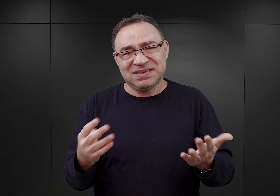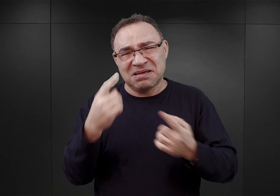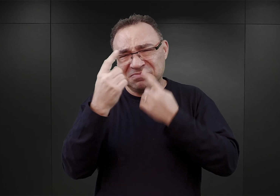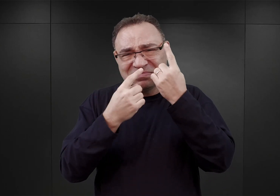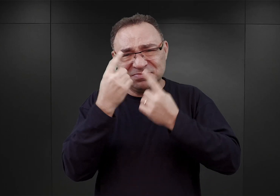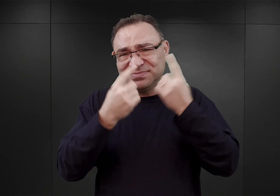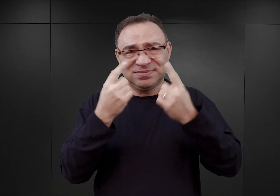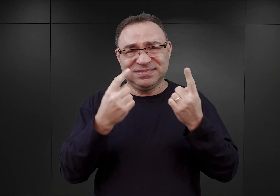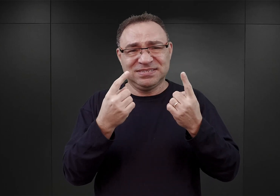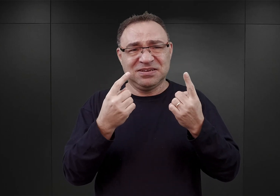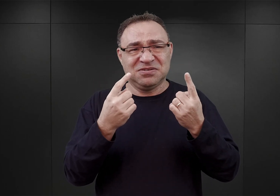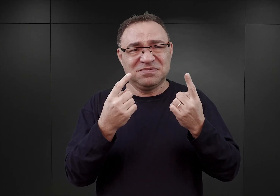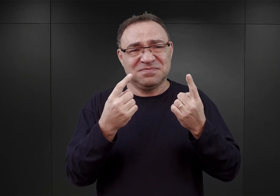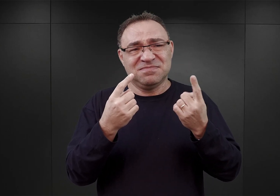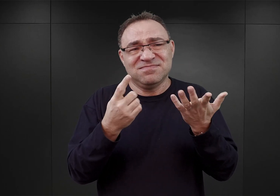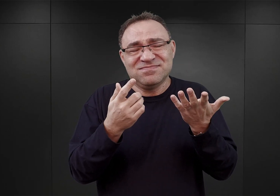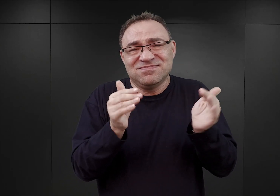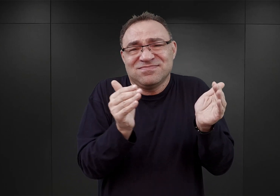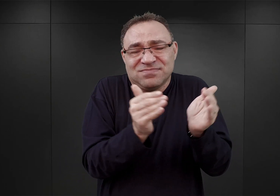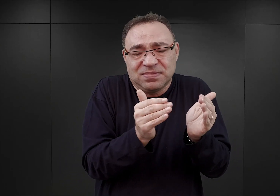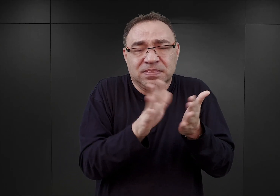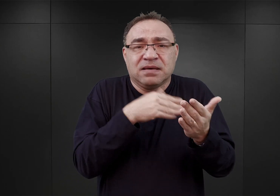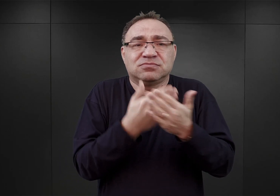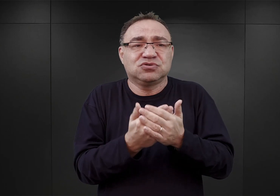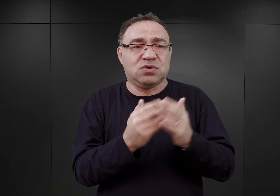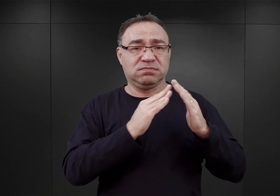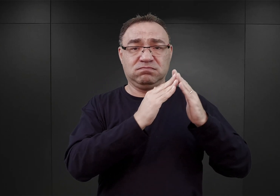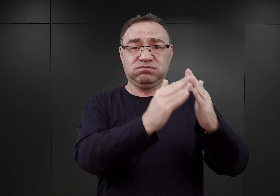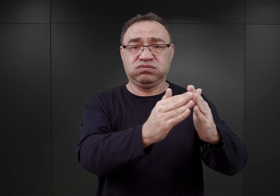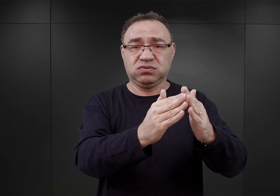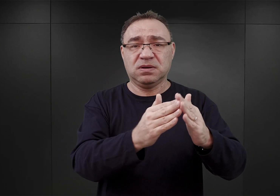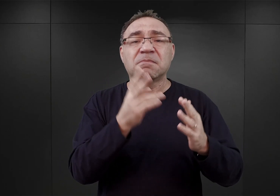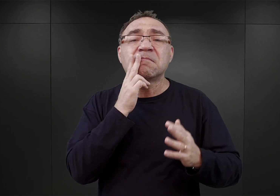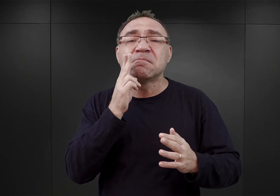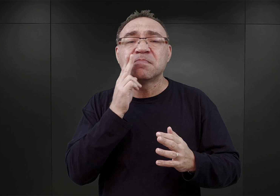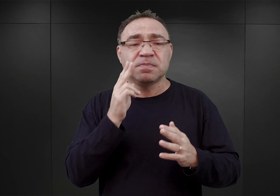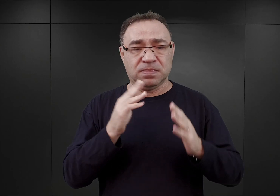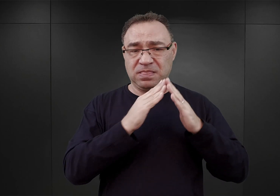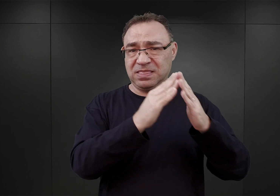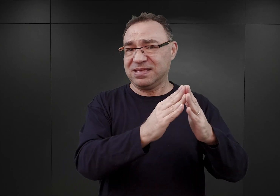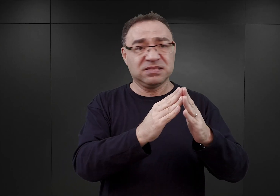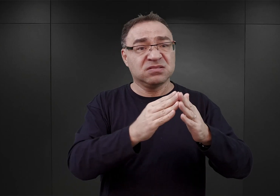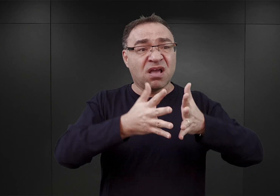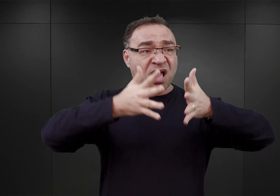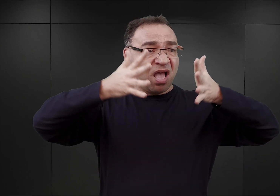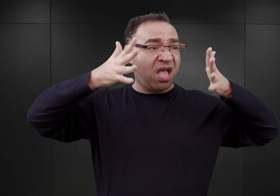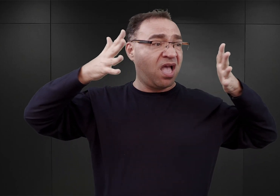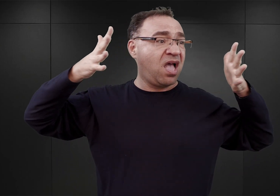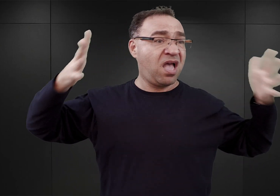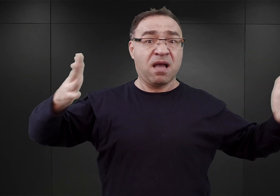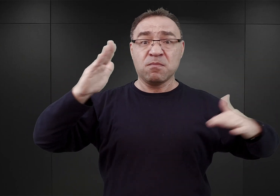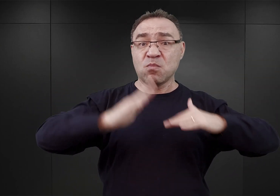Obiekty byłego Monopolu Tytoniowego na przykład, nie były barakami, lecz wielkimi, masywnymi budowlami ceglanymi.